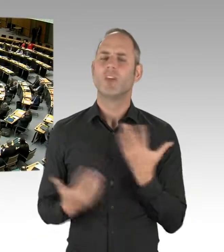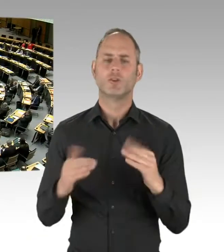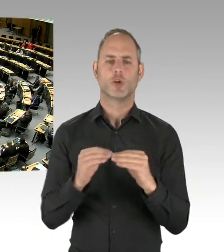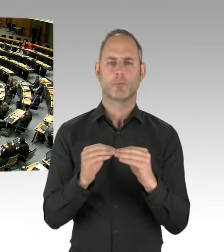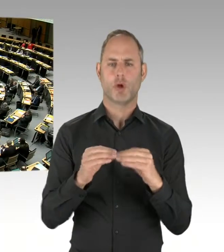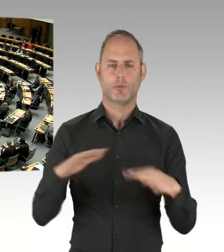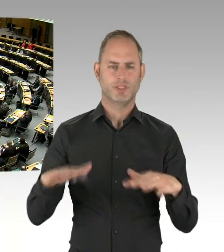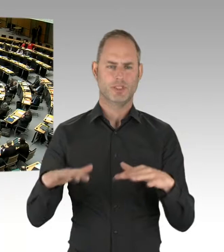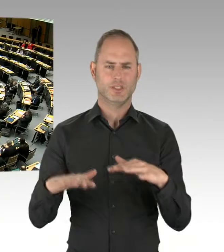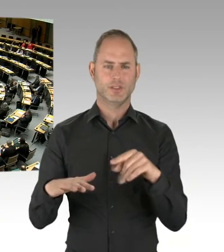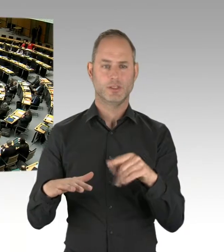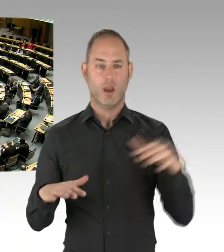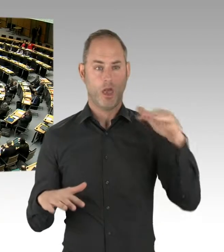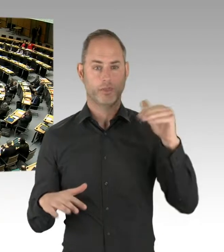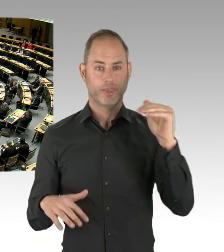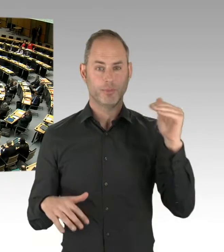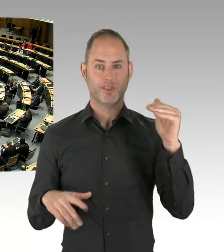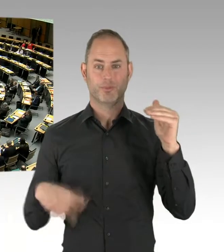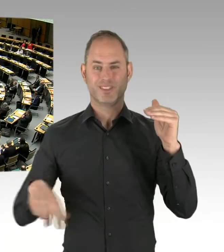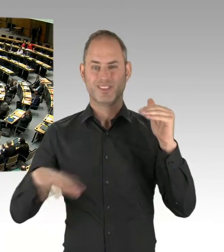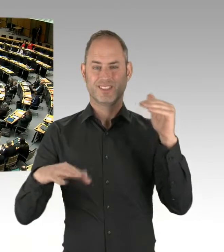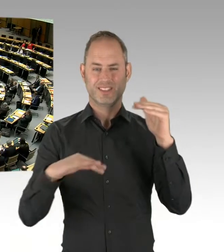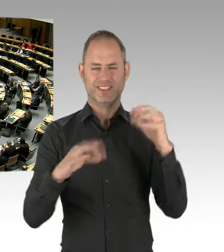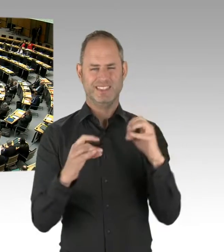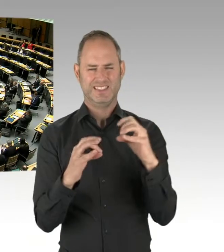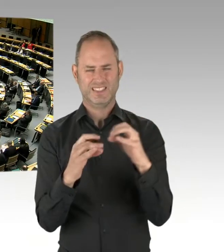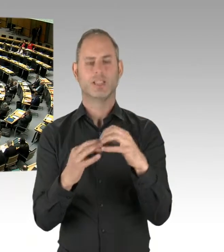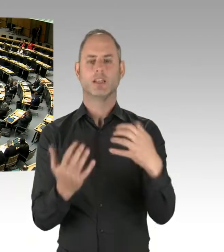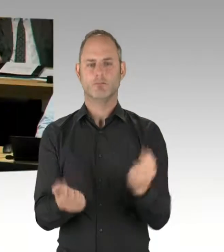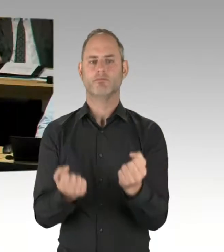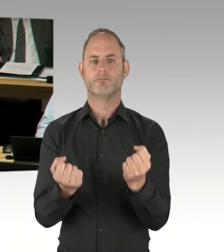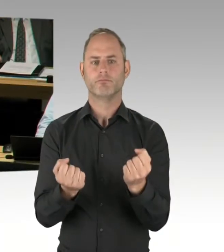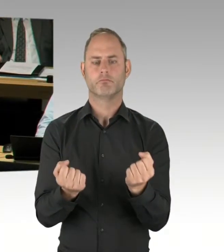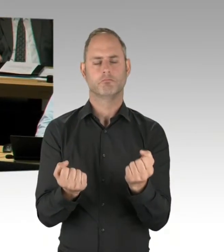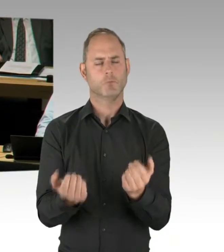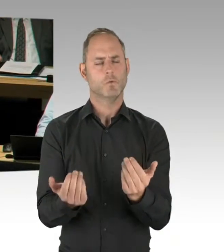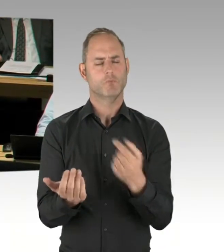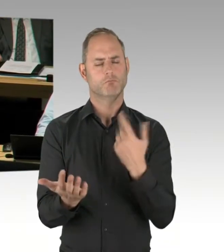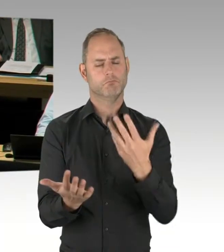(Rednerwechsel) Vielen Dank, Frau Vorsitzende. Herr Regierender Bürgermeister, können Sie uns erklären,